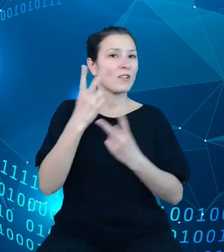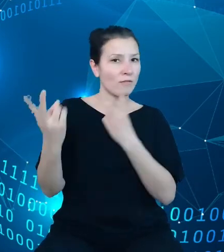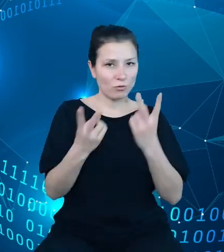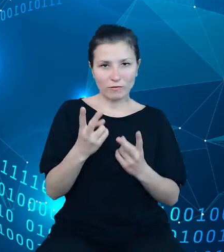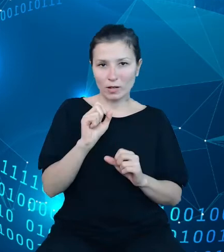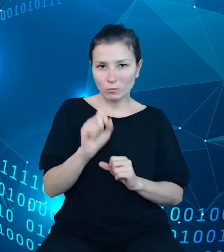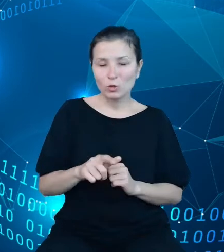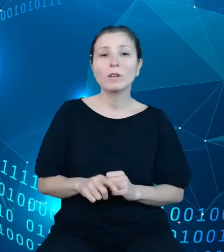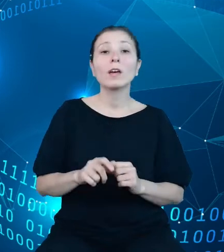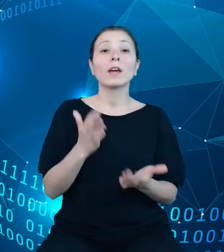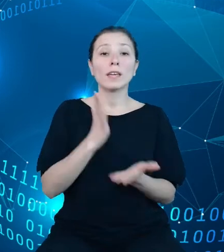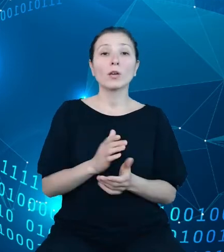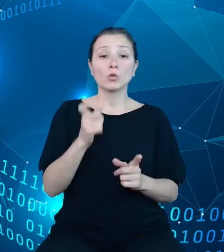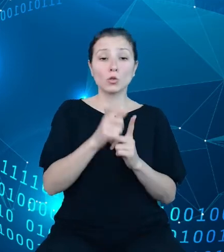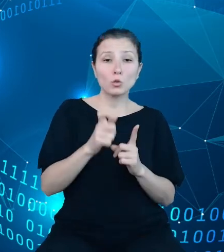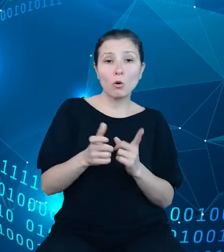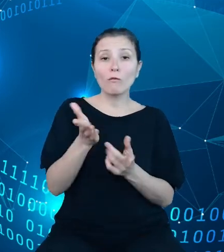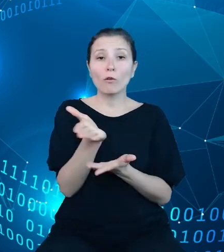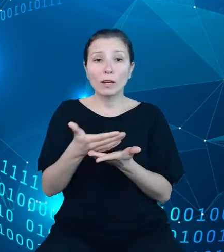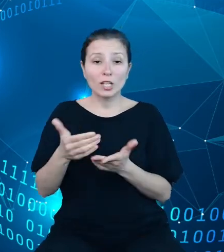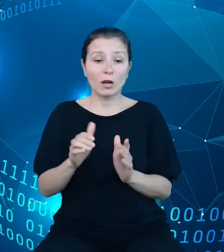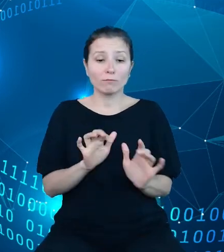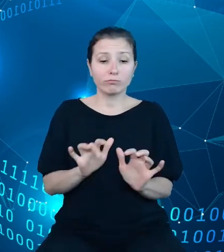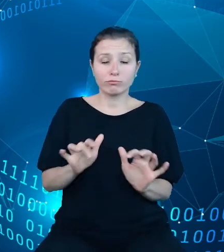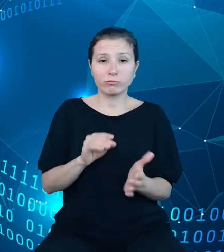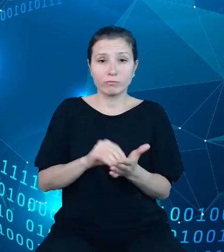lub kategorii użytkownik uzyska zestaw podpowiedzi, co pozwoli na